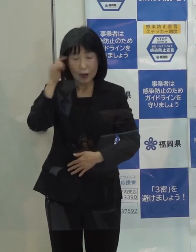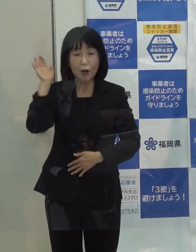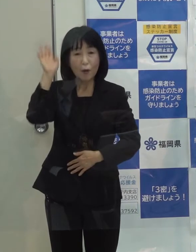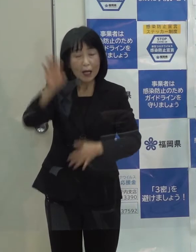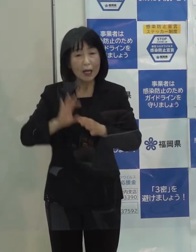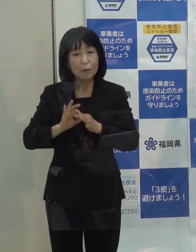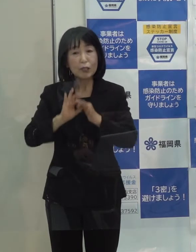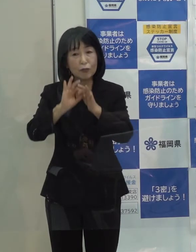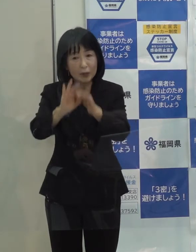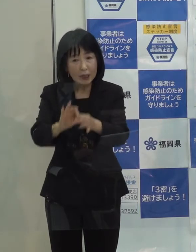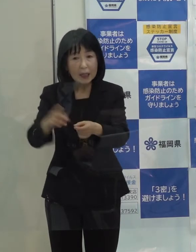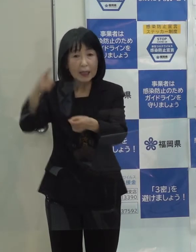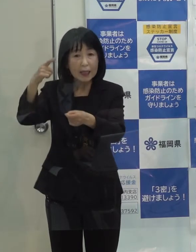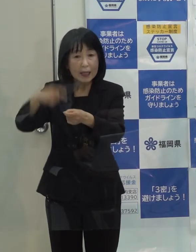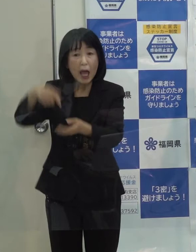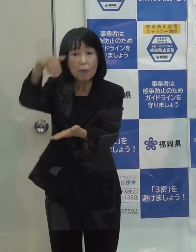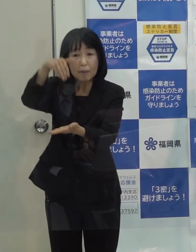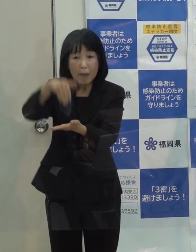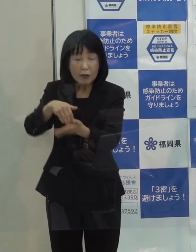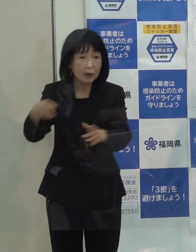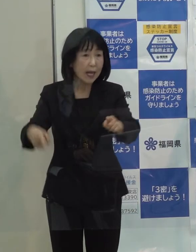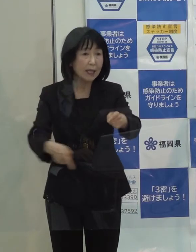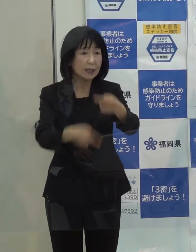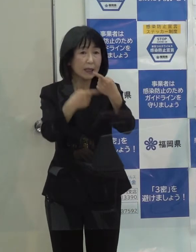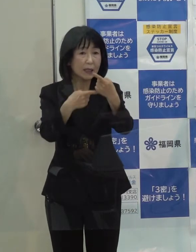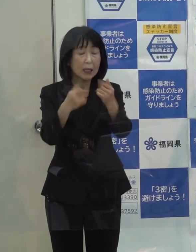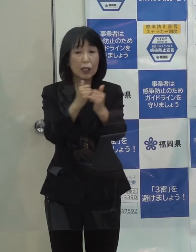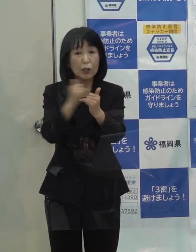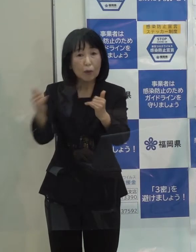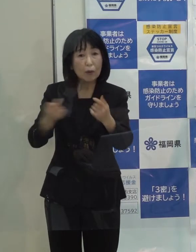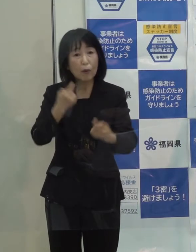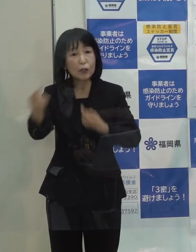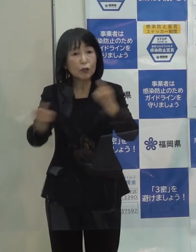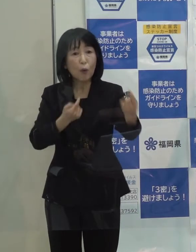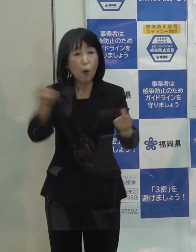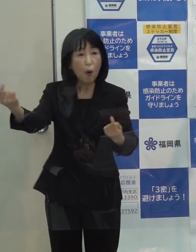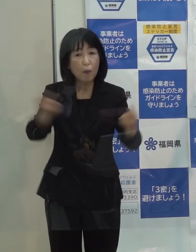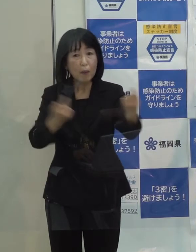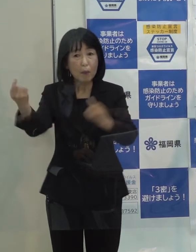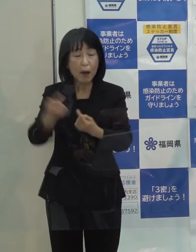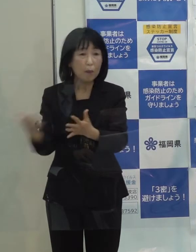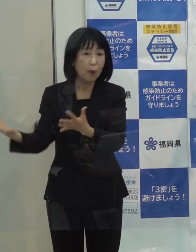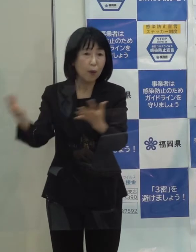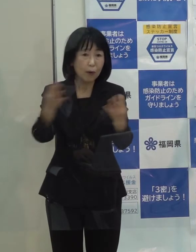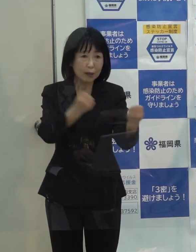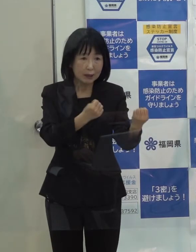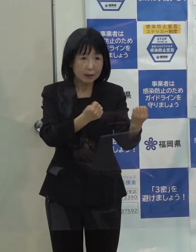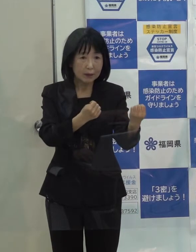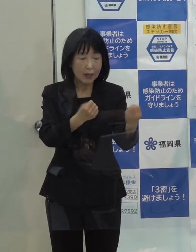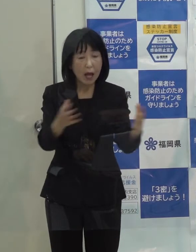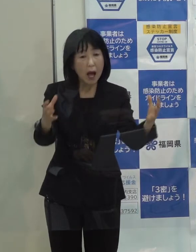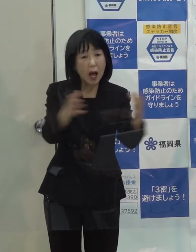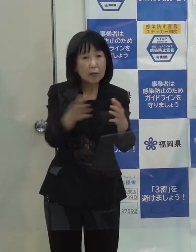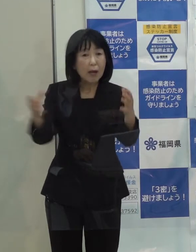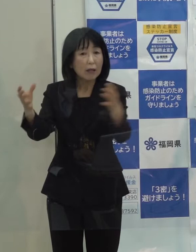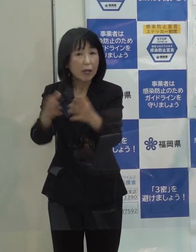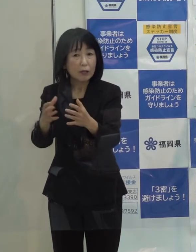年末年始は 人の移動等が多く また 色々な会合等もある時期ですので